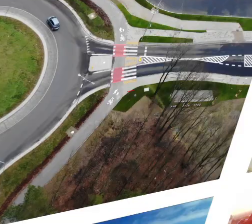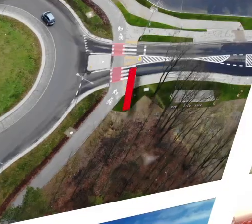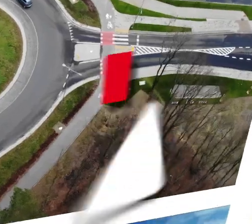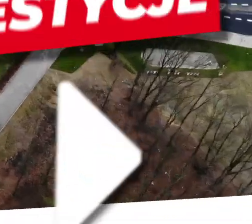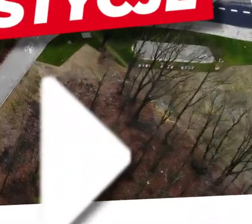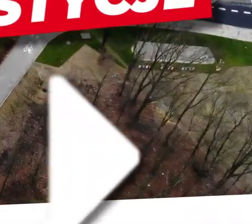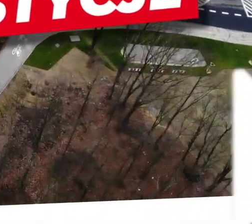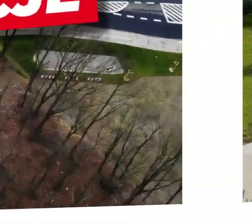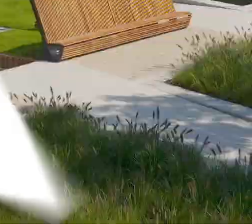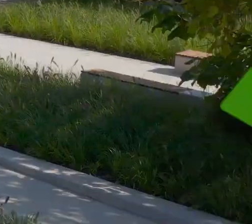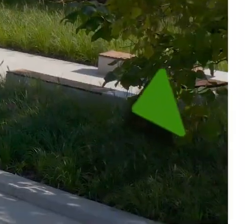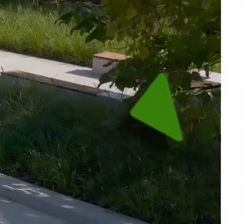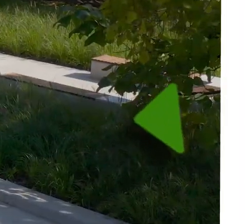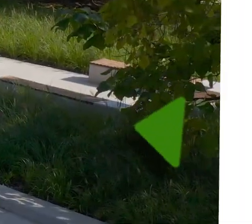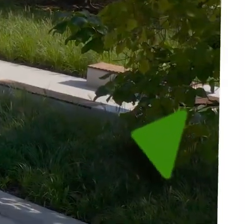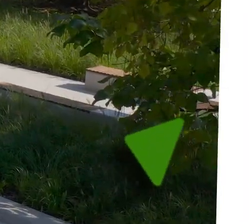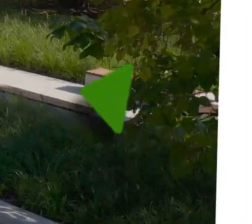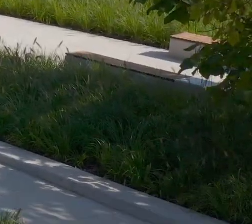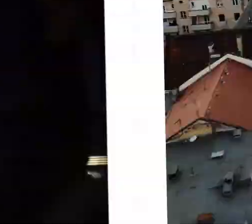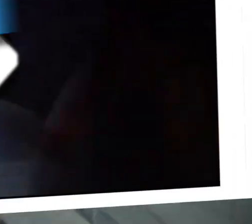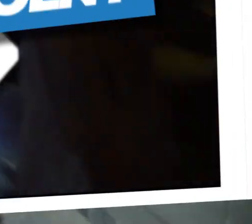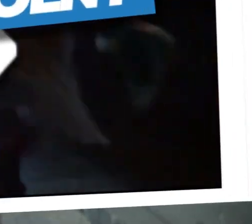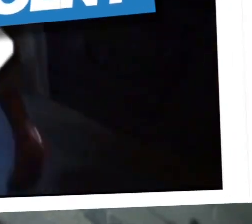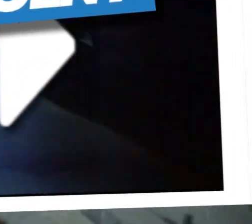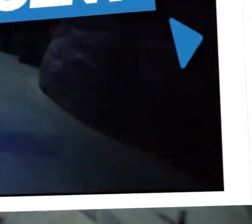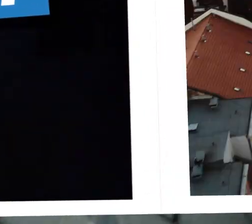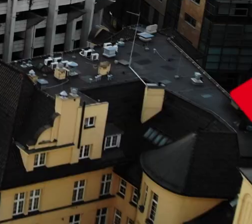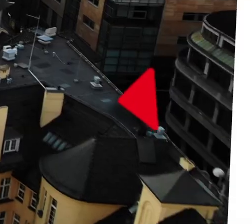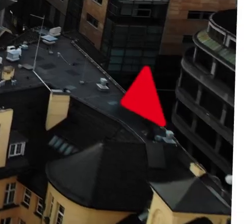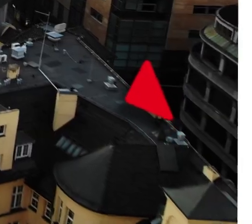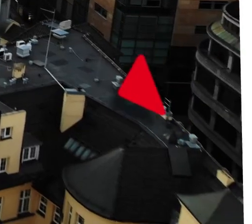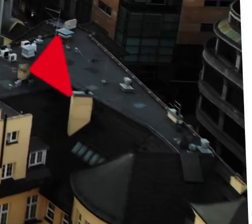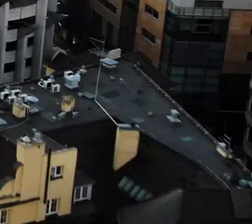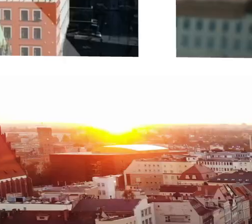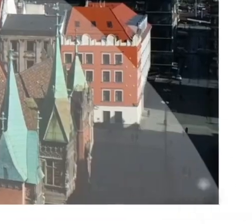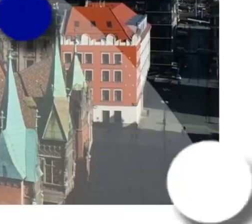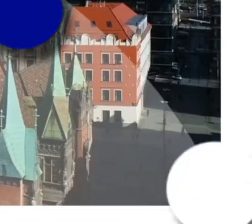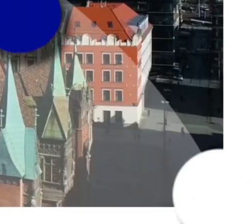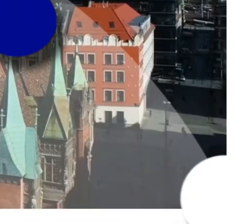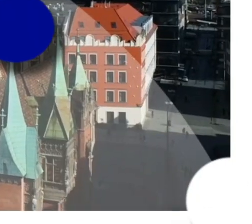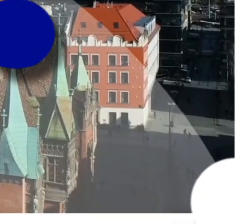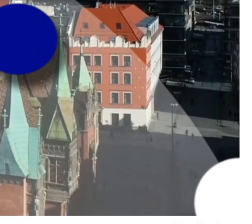[MUZYKA]